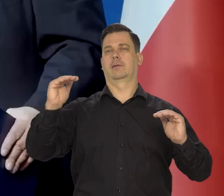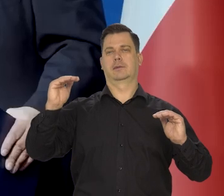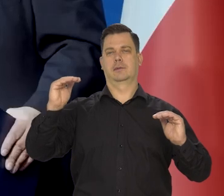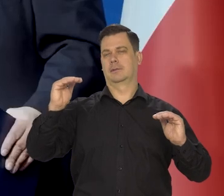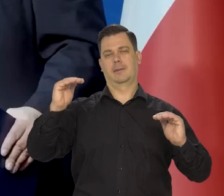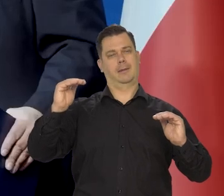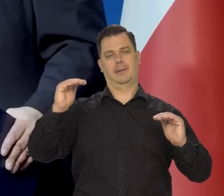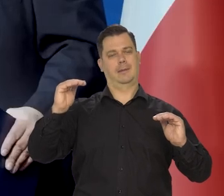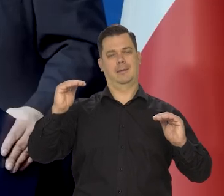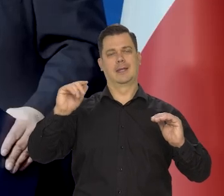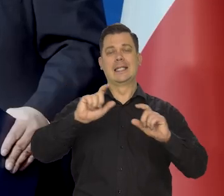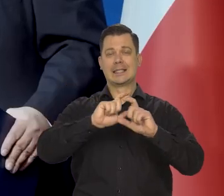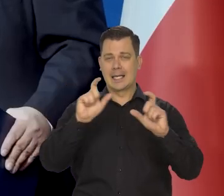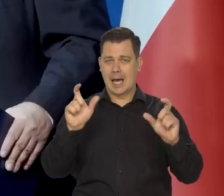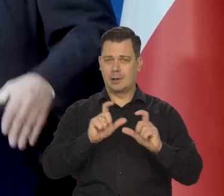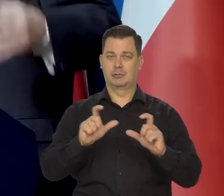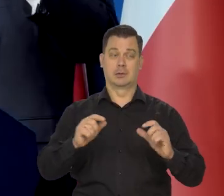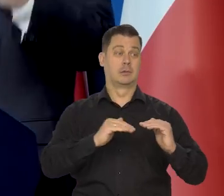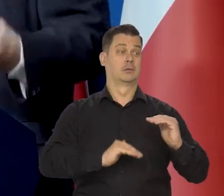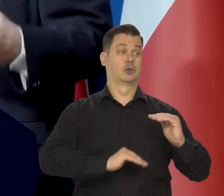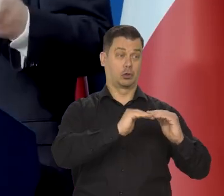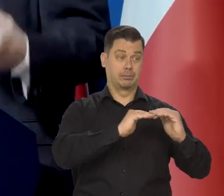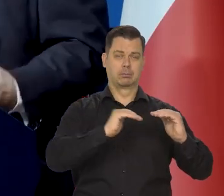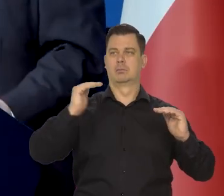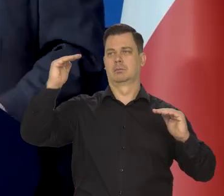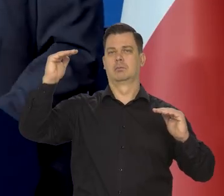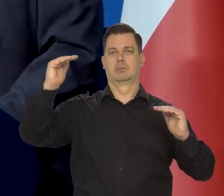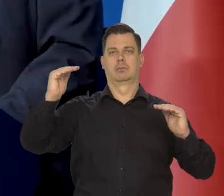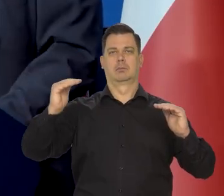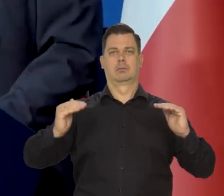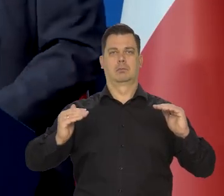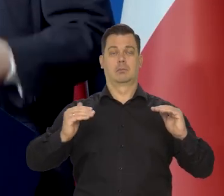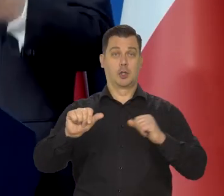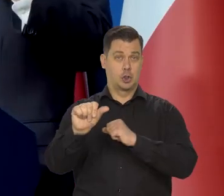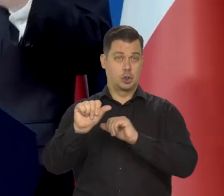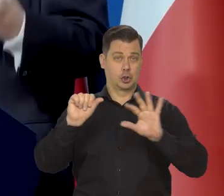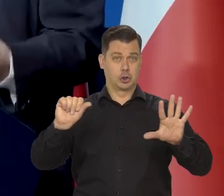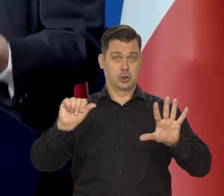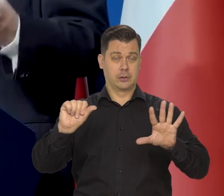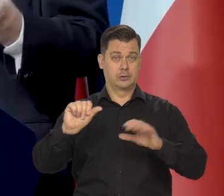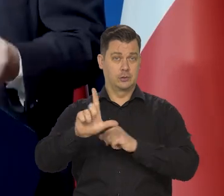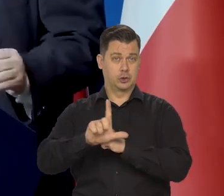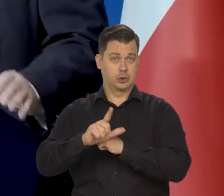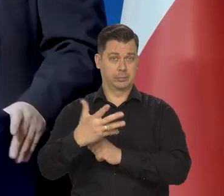żeby to było dobrze zrozumiane. Ono cały czas działa 6,75, cały czas działa